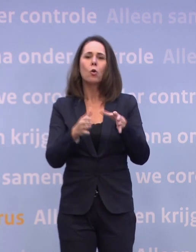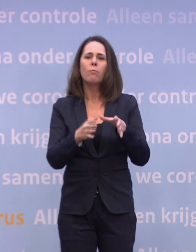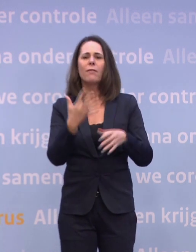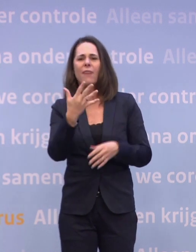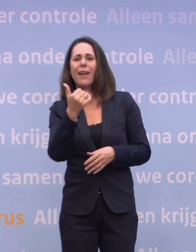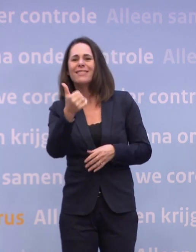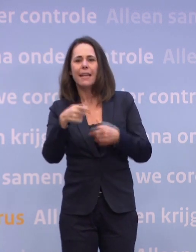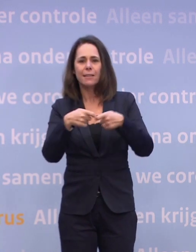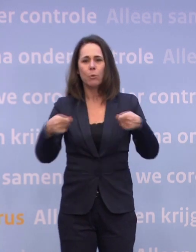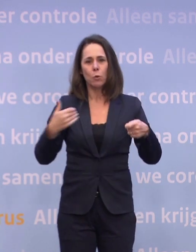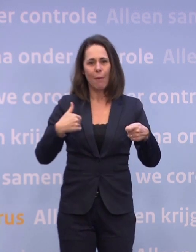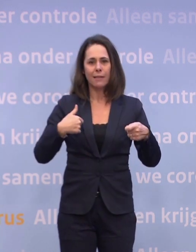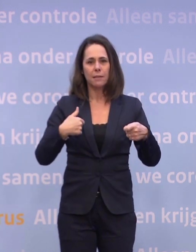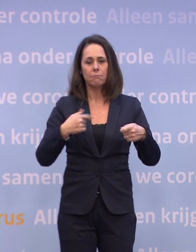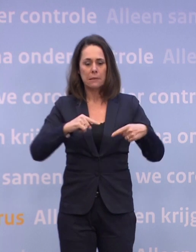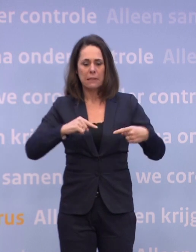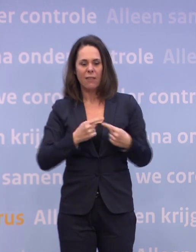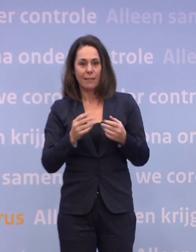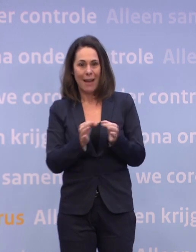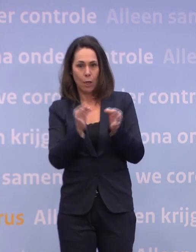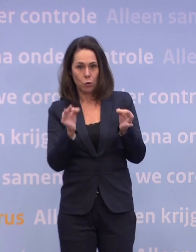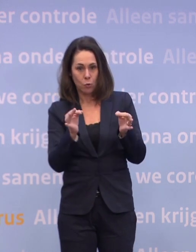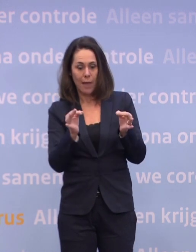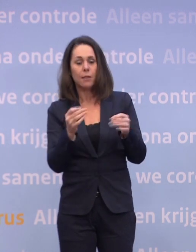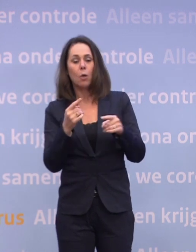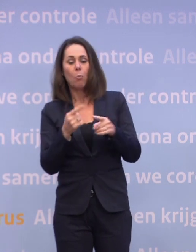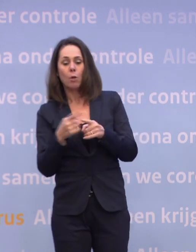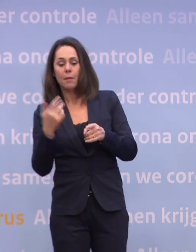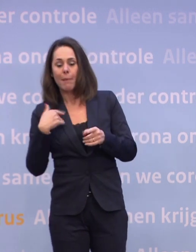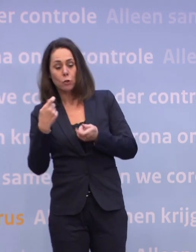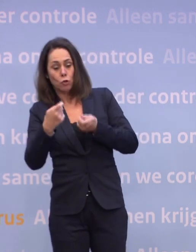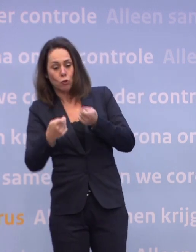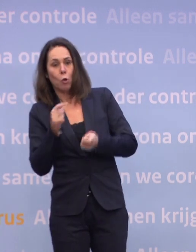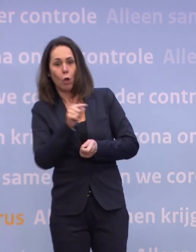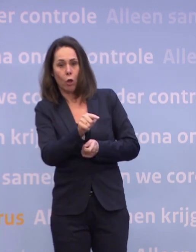Mensen met een kwetsbare gezondheid en de mensen die voor hen zorgen. In de optelsom kom je dan aan 5 à 6 miljoen.